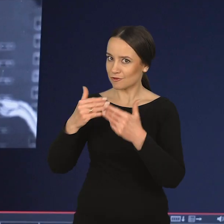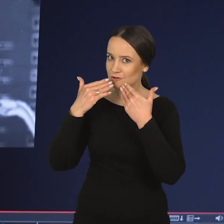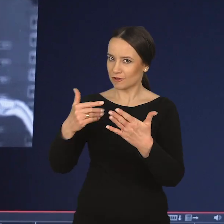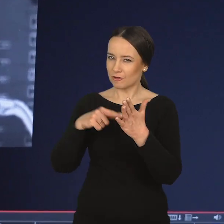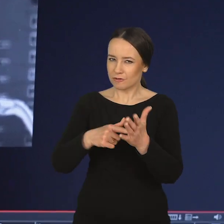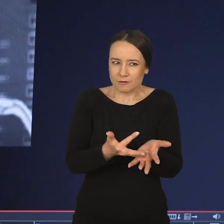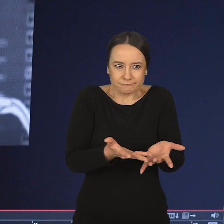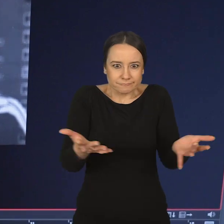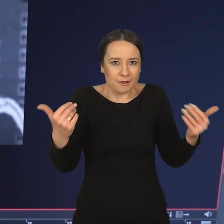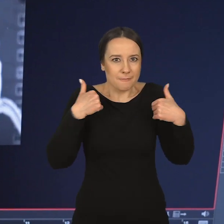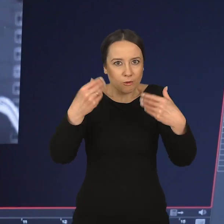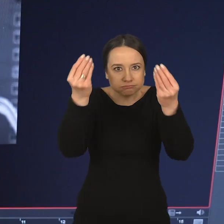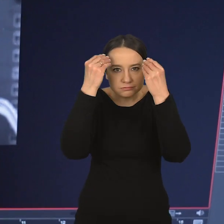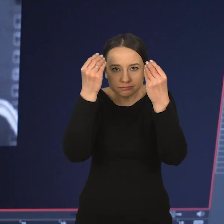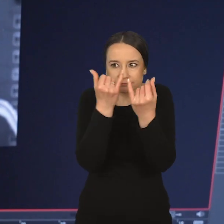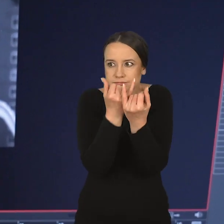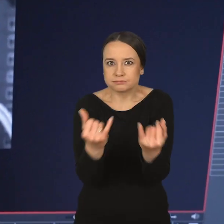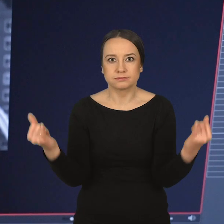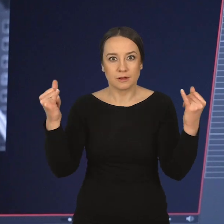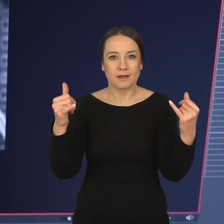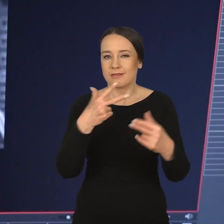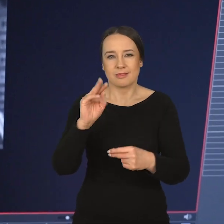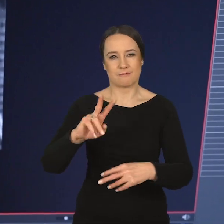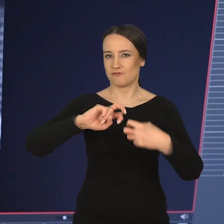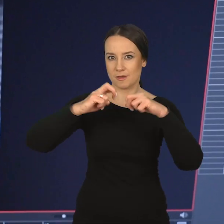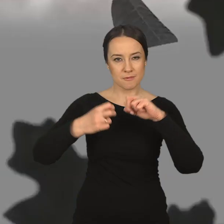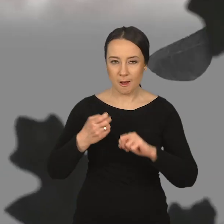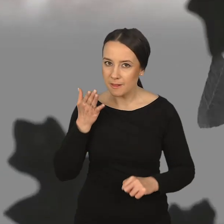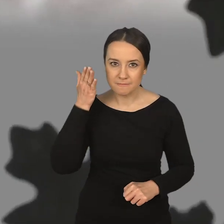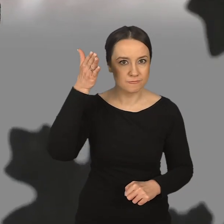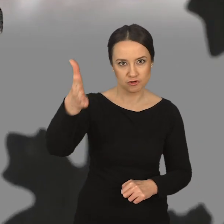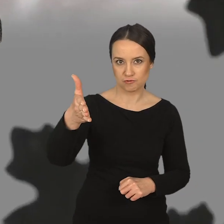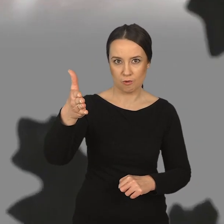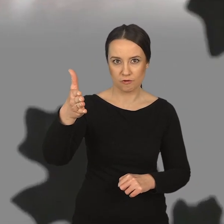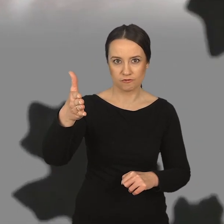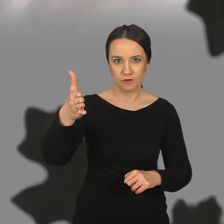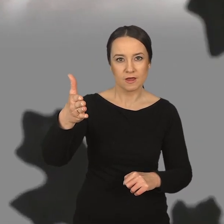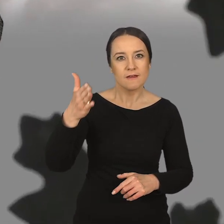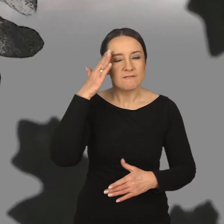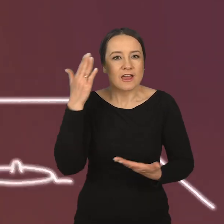wykształcony tak wielowymiarowo, na tak wielu płaszczyznach, nie będzie mieć problemu z odnalezieniem się zarówno